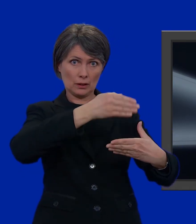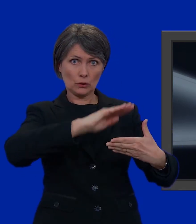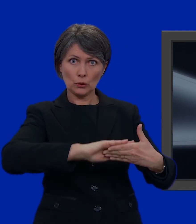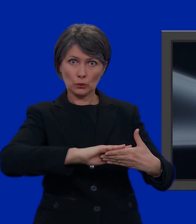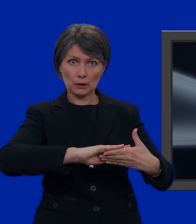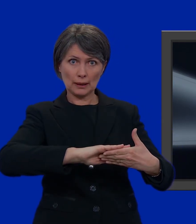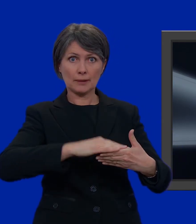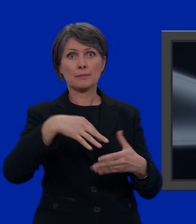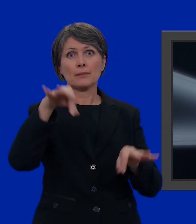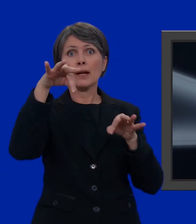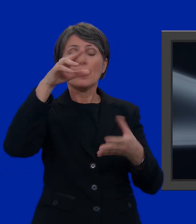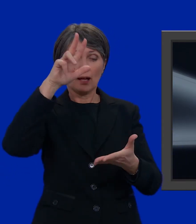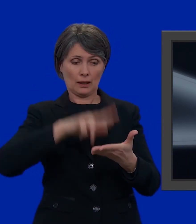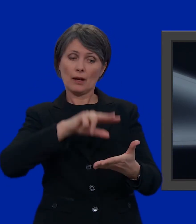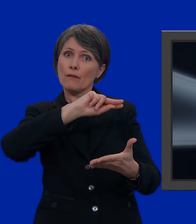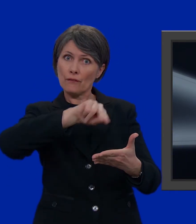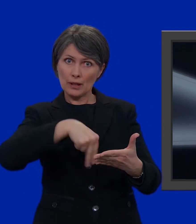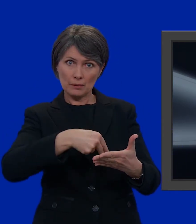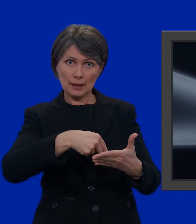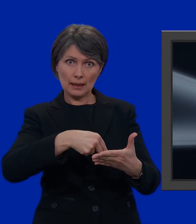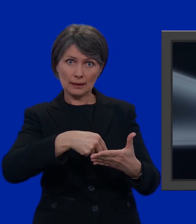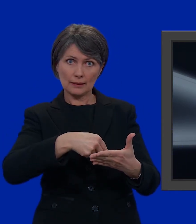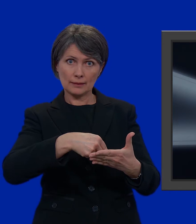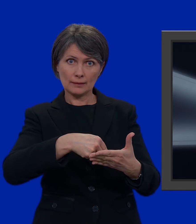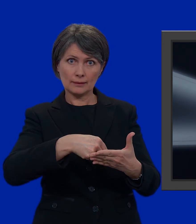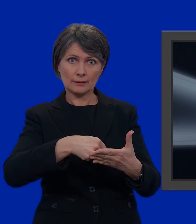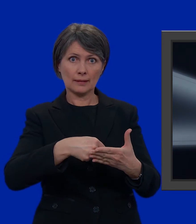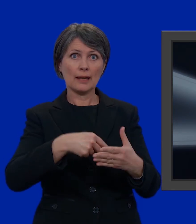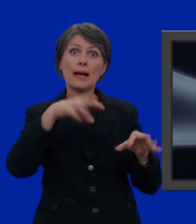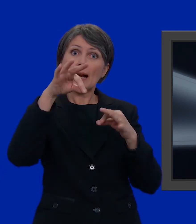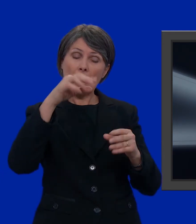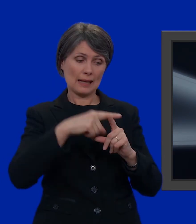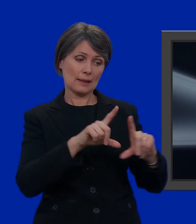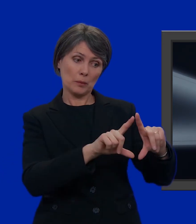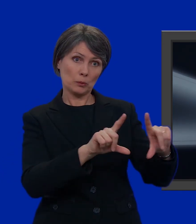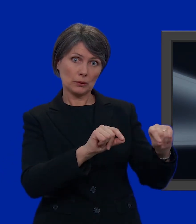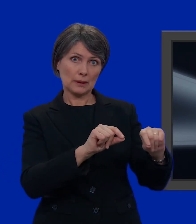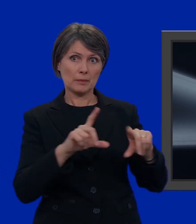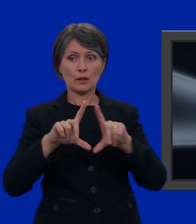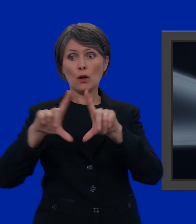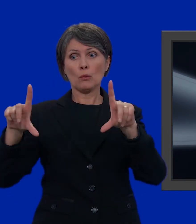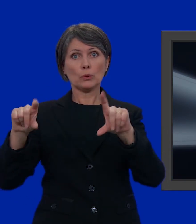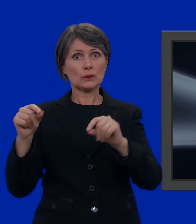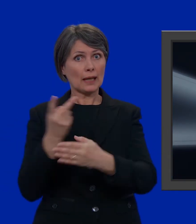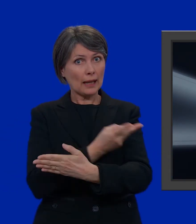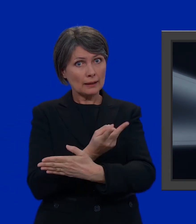chiuderla, firmare la carta di legittimazione, prendere la carta di legittimazione di voto assieme alla busta più piccola